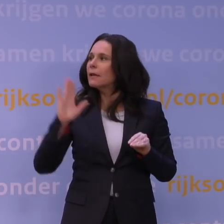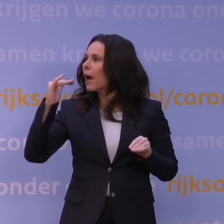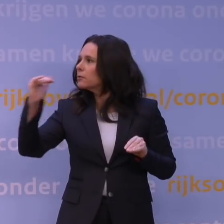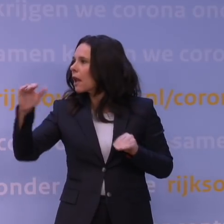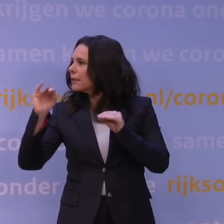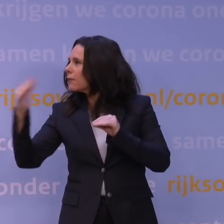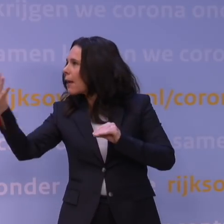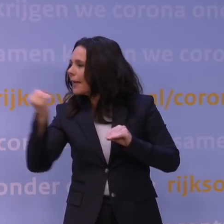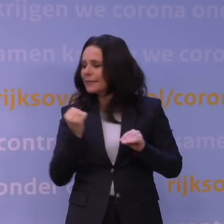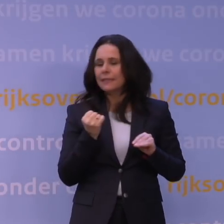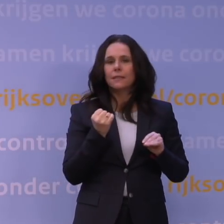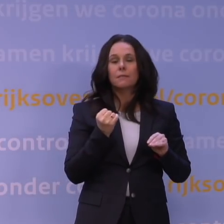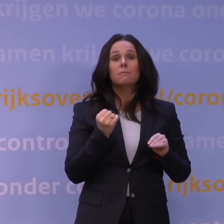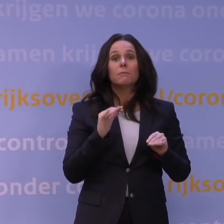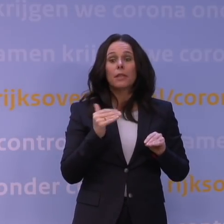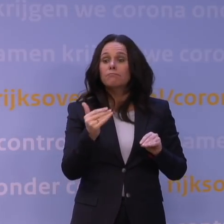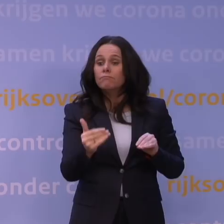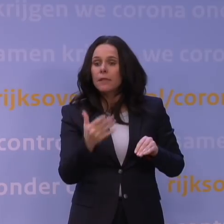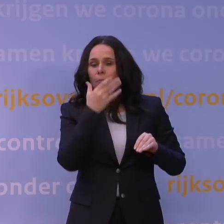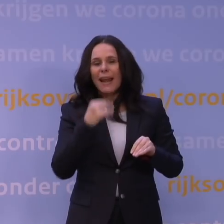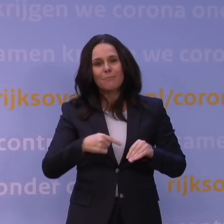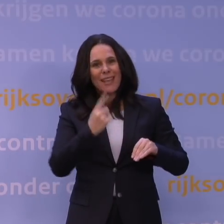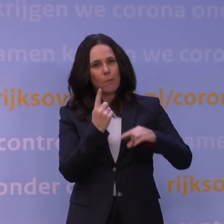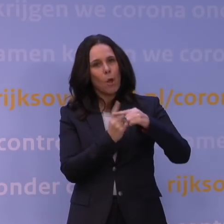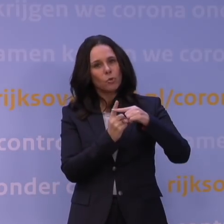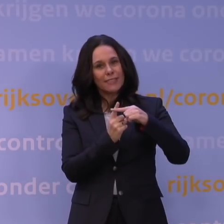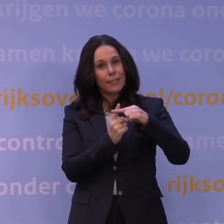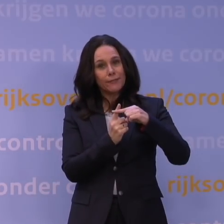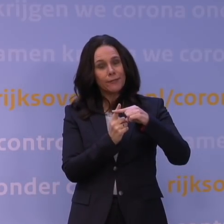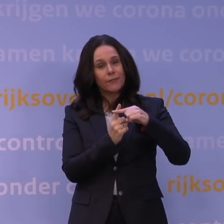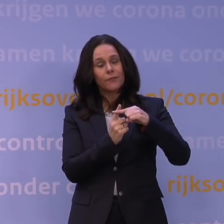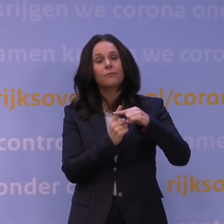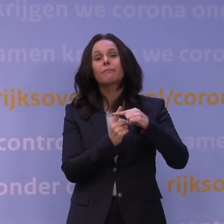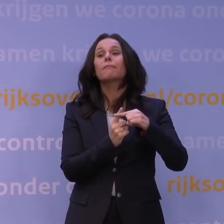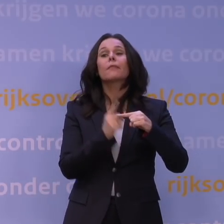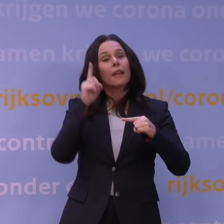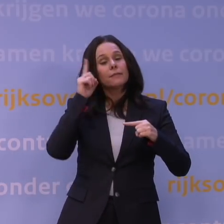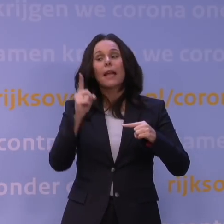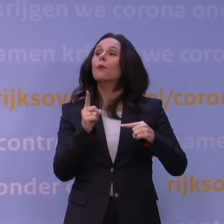gunstiger blijkt dan de aannames waarmee we nu hebben gerekend, en we denken dat het meevalt,